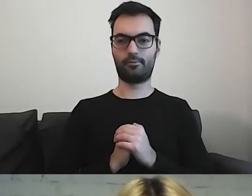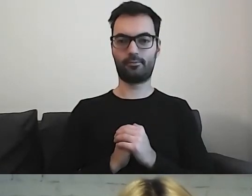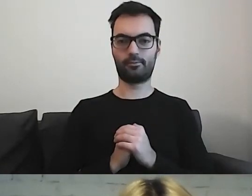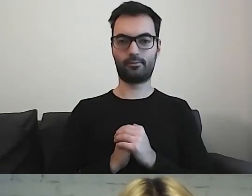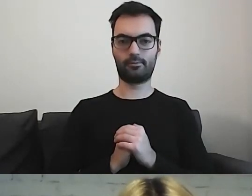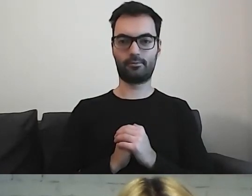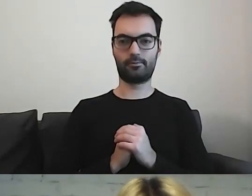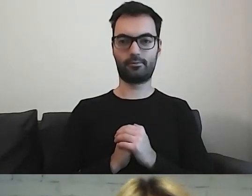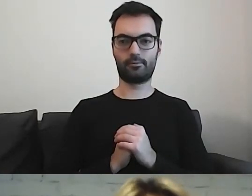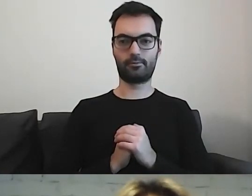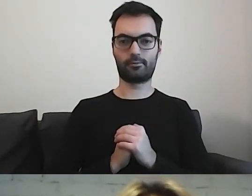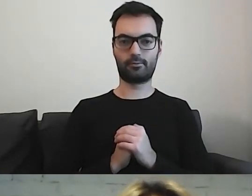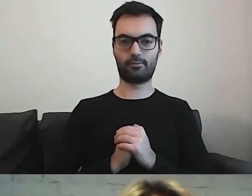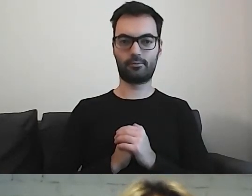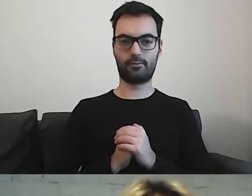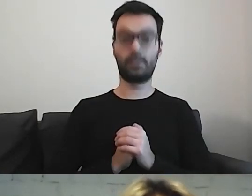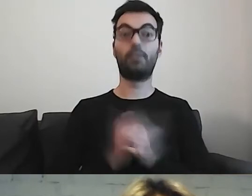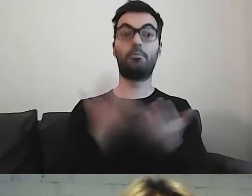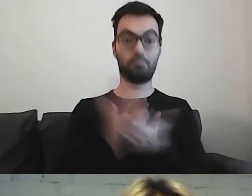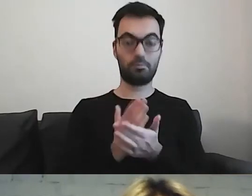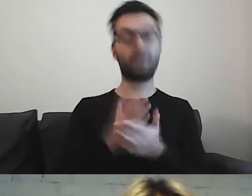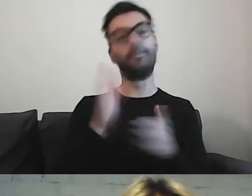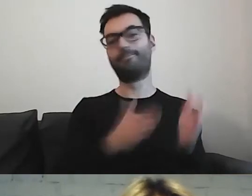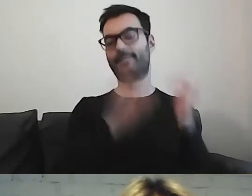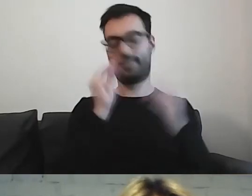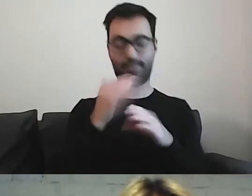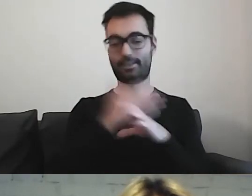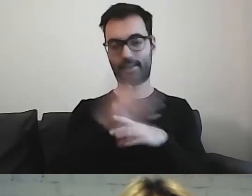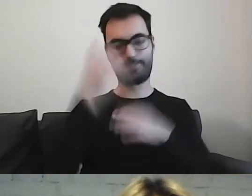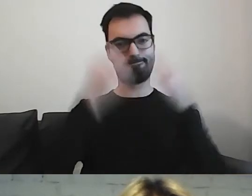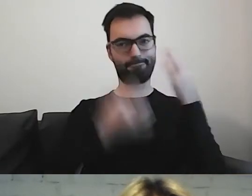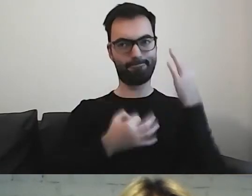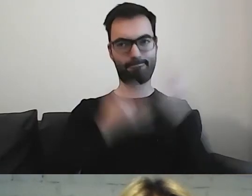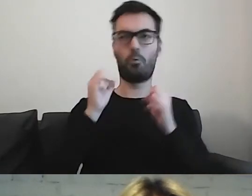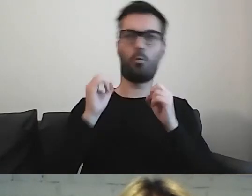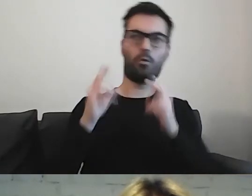Zastanawiamy się, co może wiedzieć nasz odbiorca.